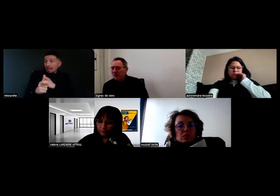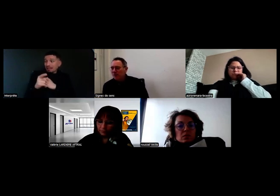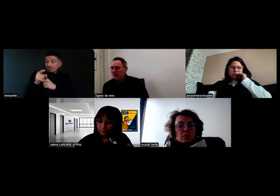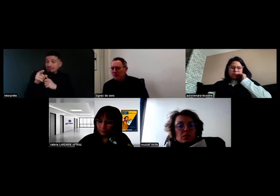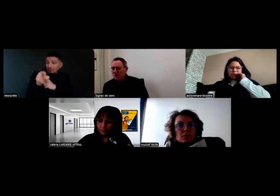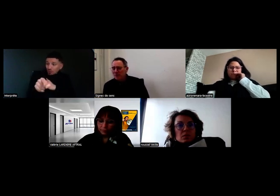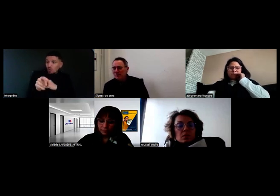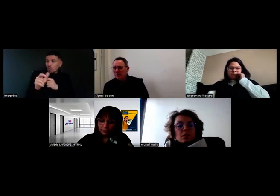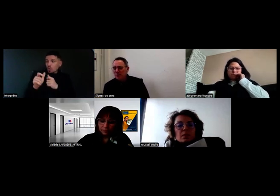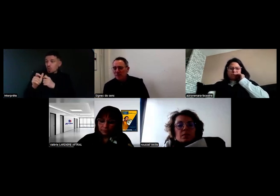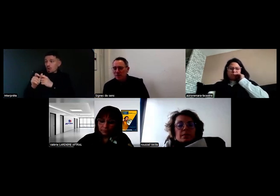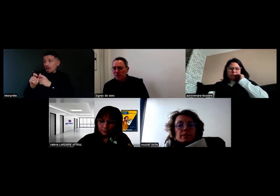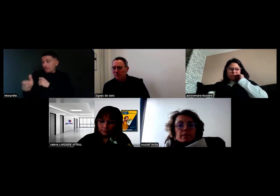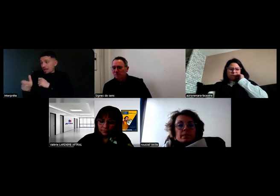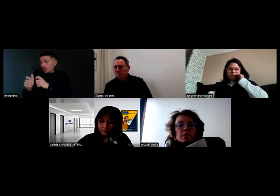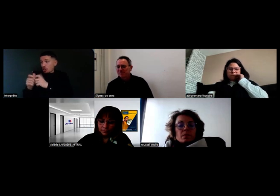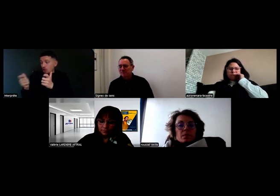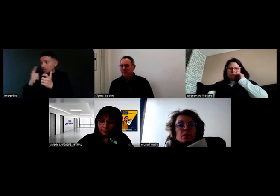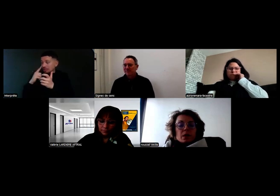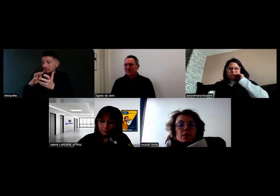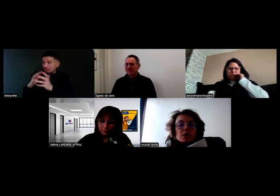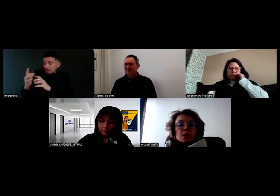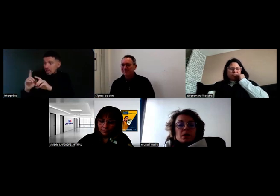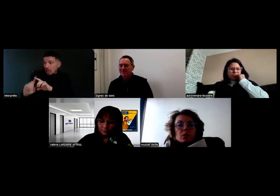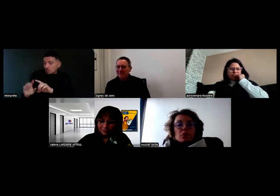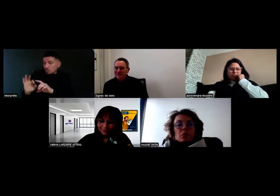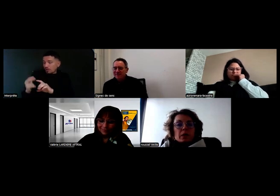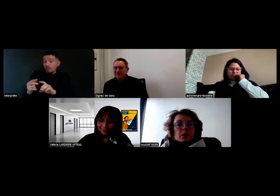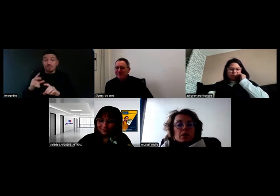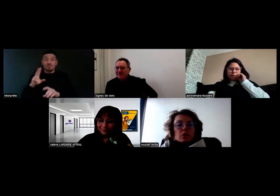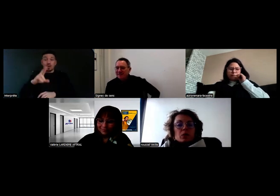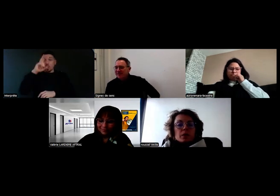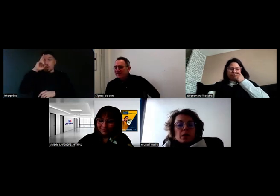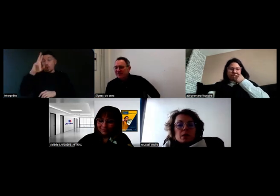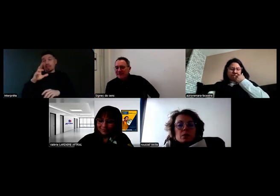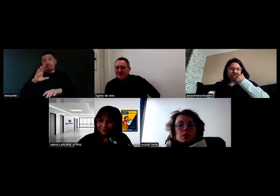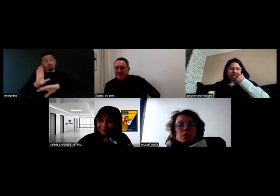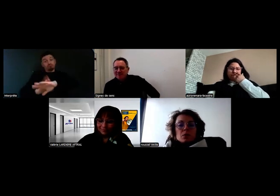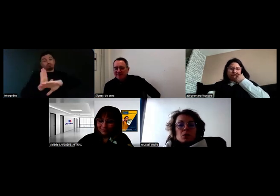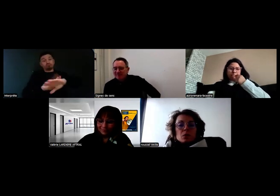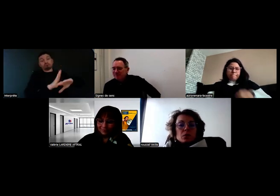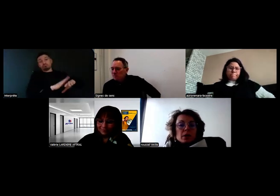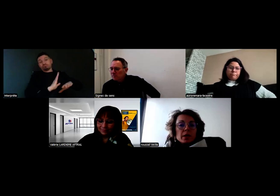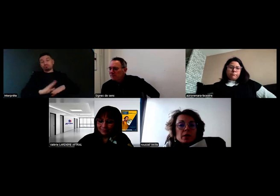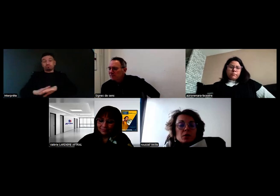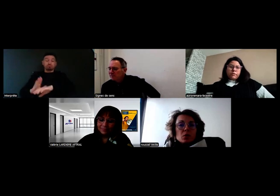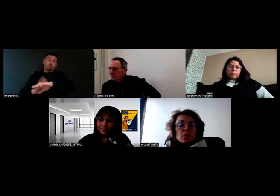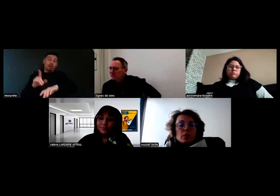après un an de présence de Will au sein de Boissonot ? Sincèrement, il ne faut pas que les entreprises qui se posent la question